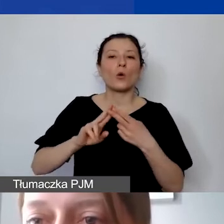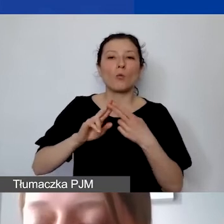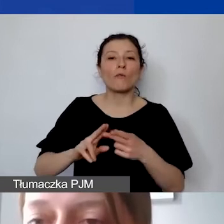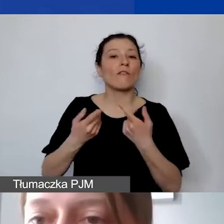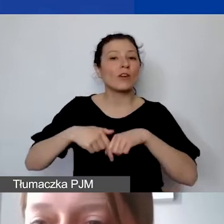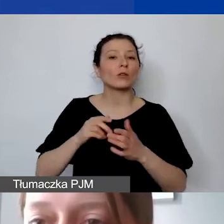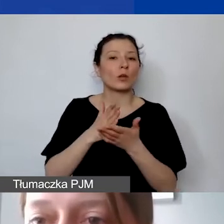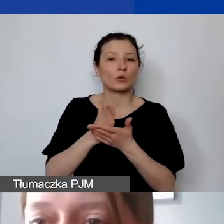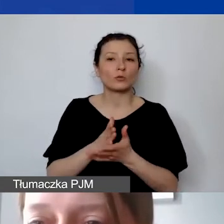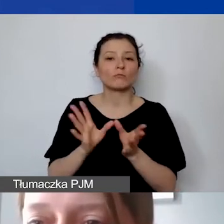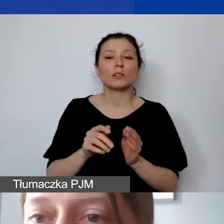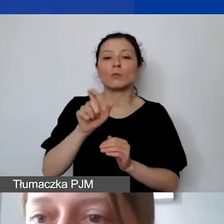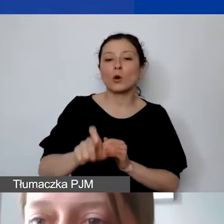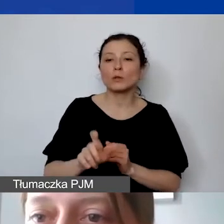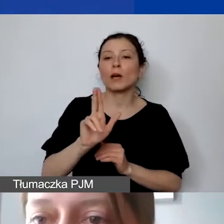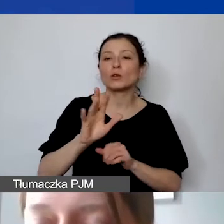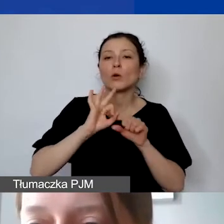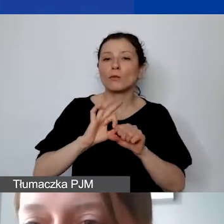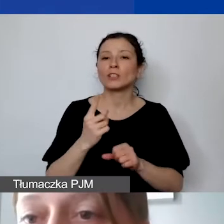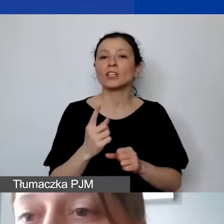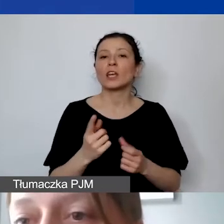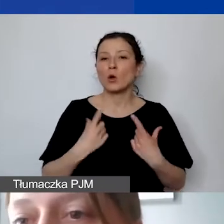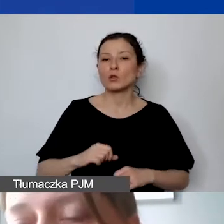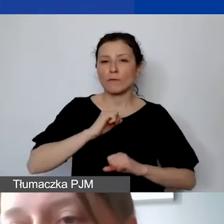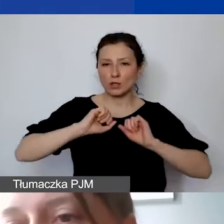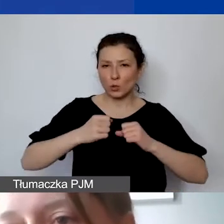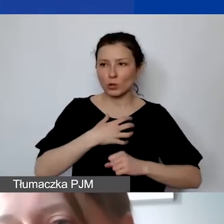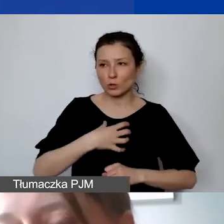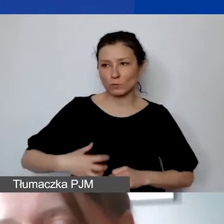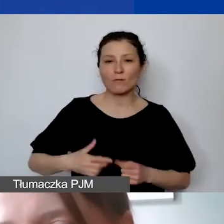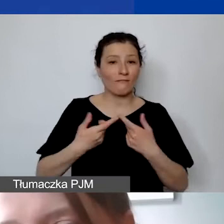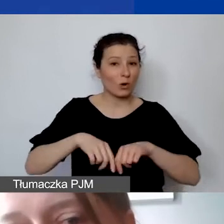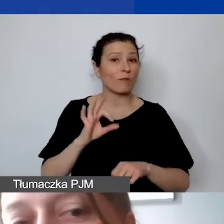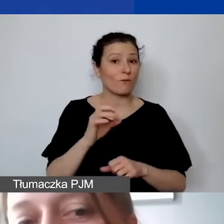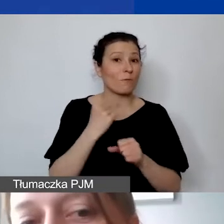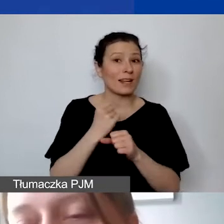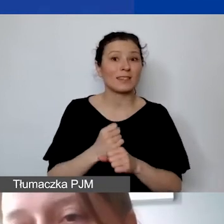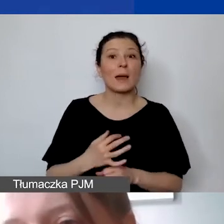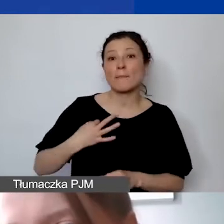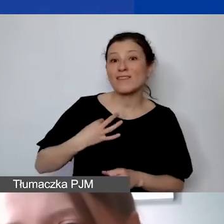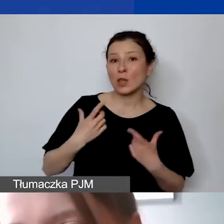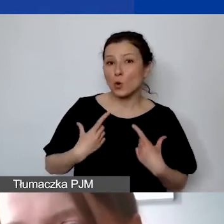z osobą prowadzącą jednoosobową działalność gospodarczą, która wykonuje swoją pracę osobiście. Czyli de facto takie osoby,